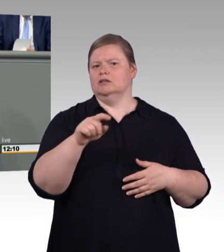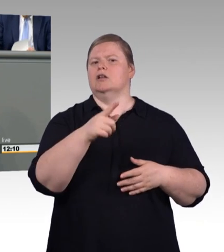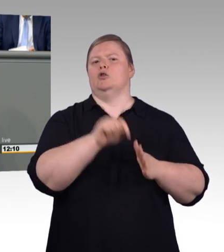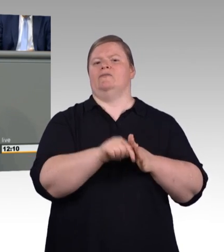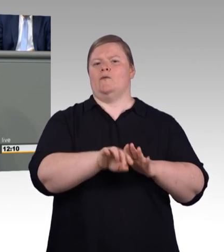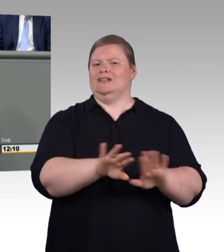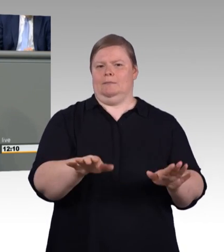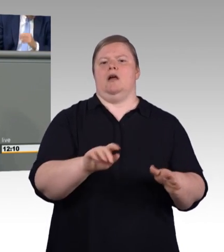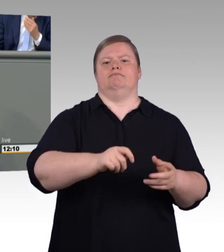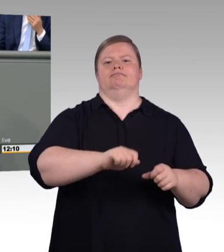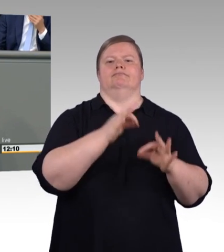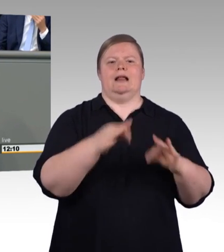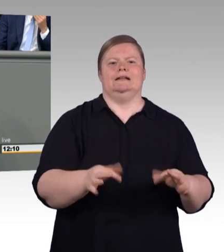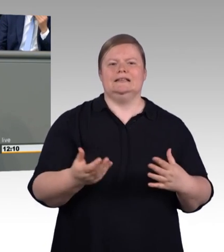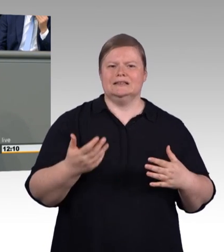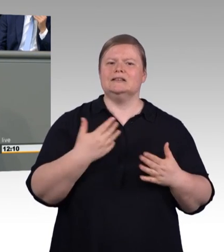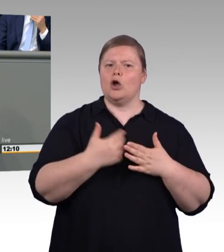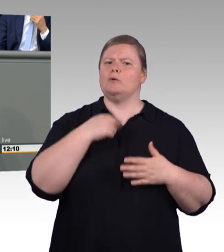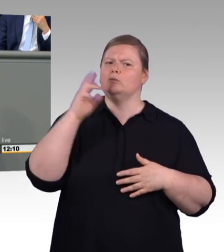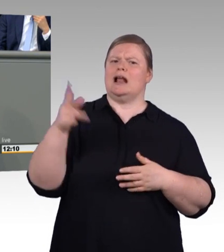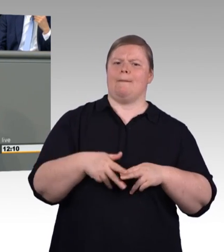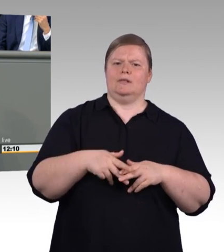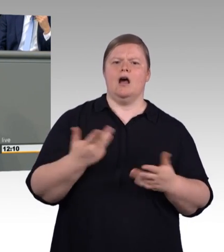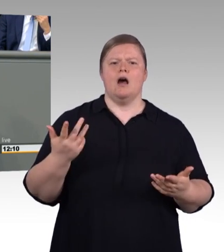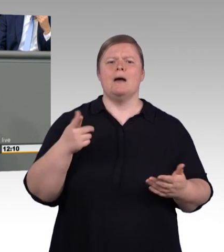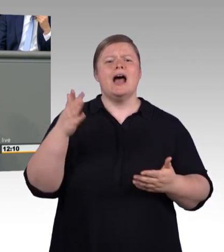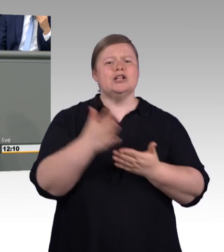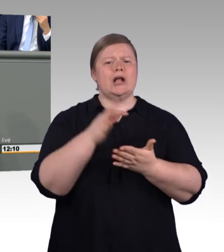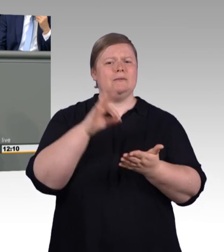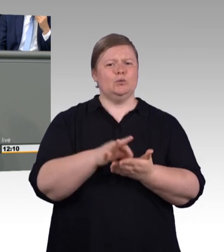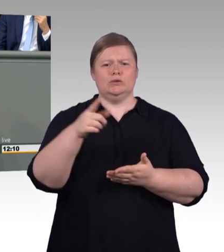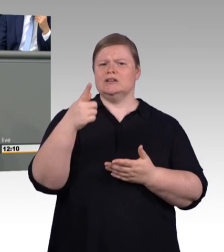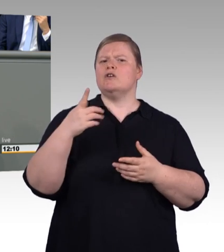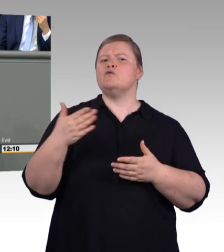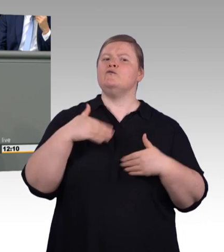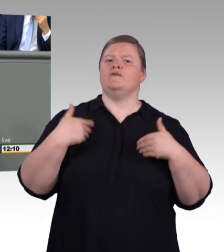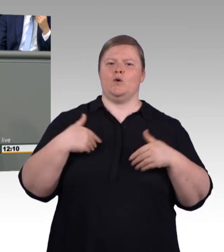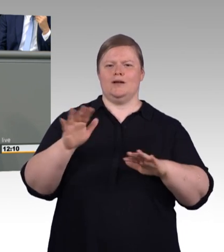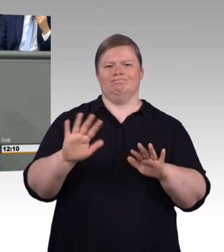Dann würde ich mich wundern, was passiert, wenn man sich vor die jungen Leute stellt und sagt: "Ihr lieben jungen Leute, die Stöcke,